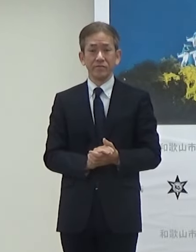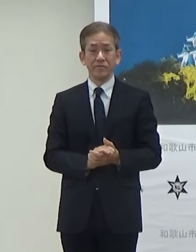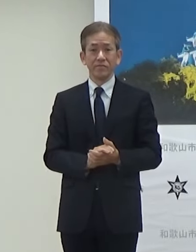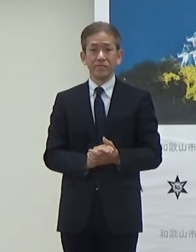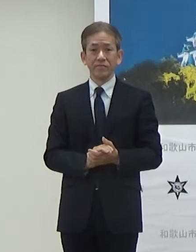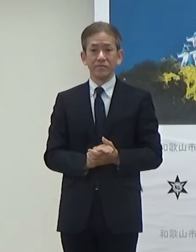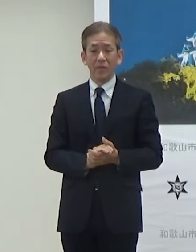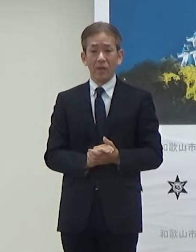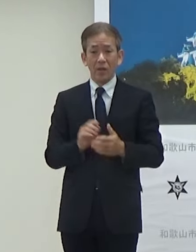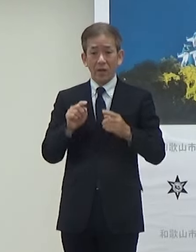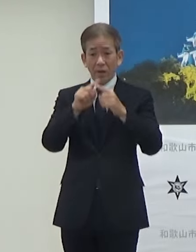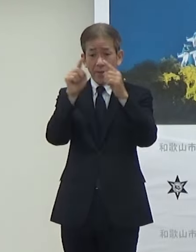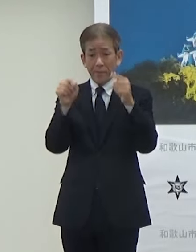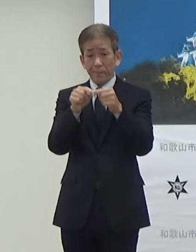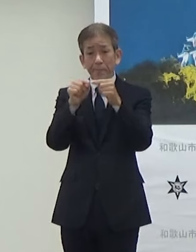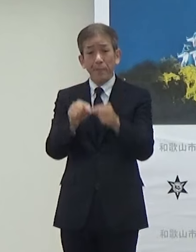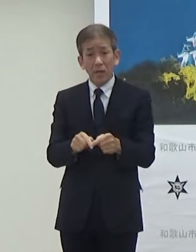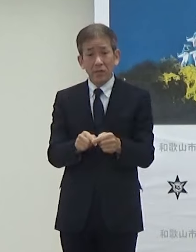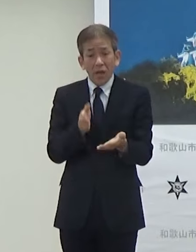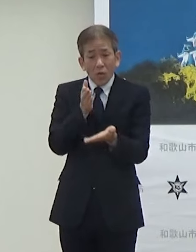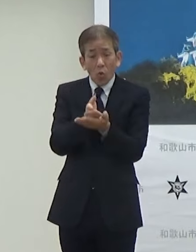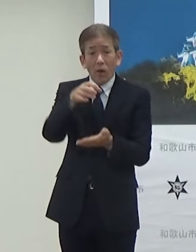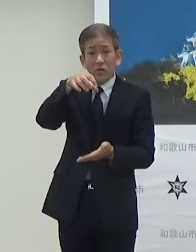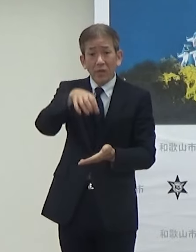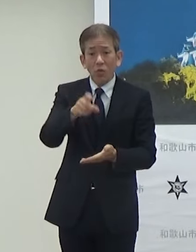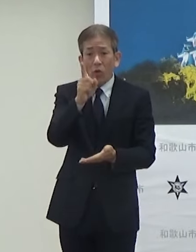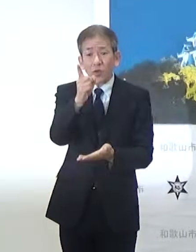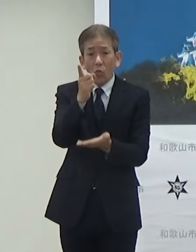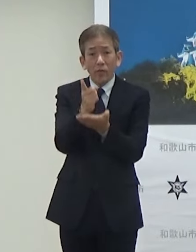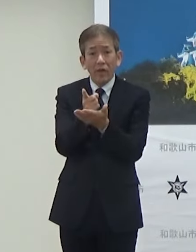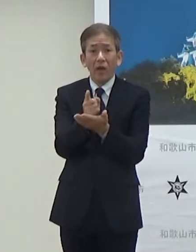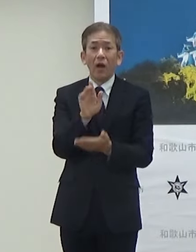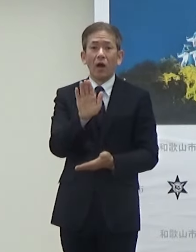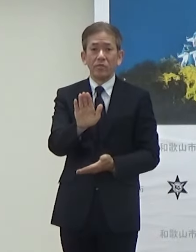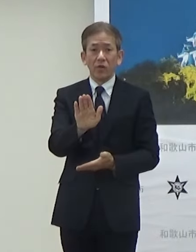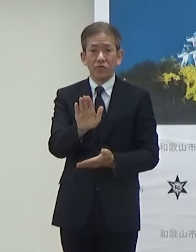バス停っていうか停まるところ1箇所ございます